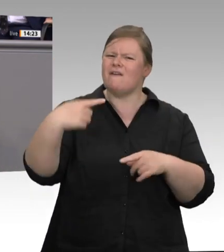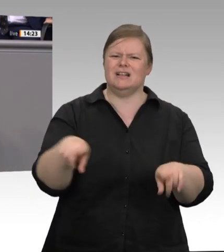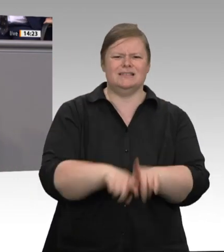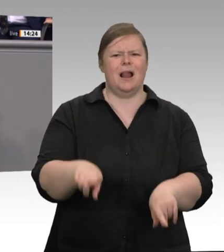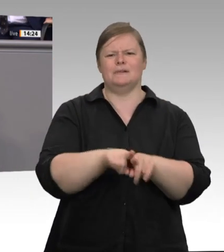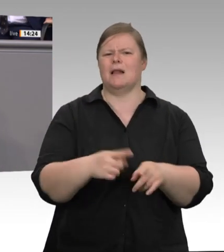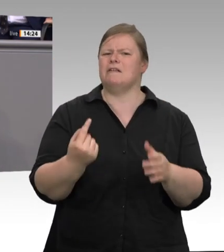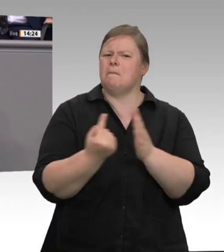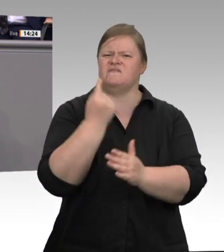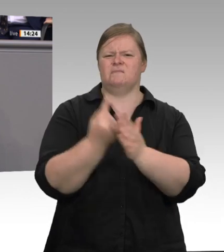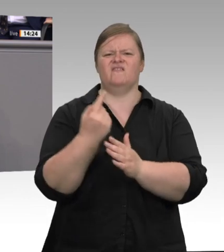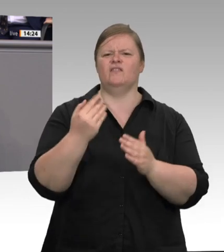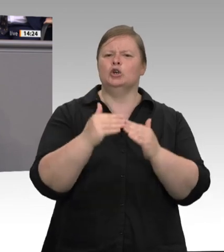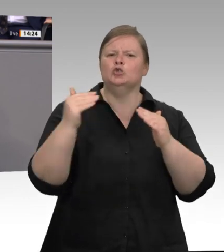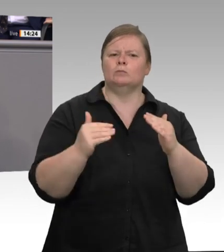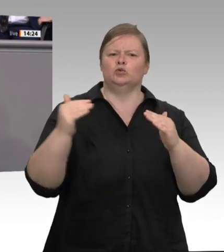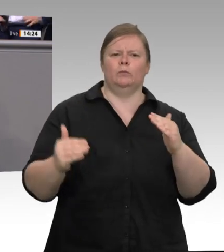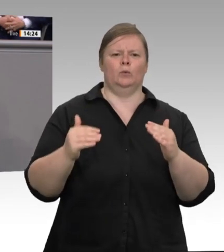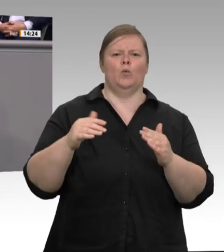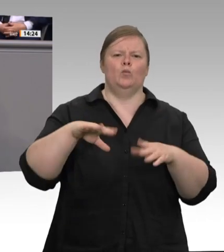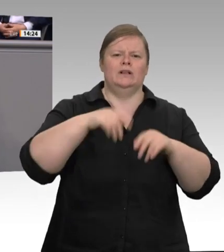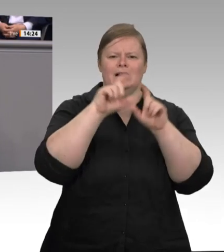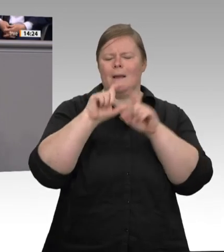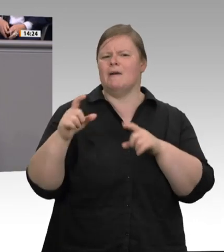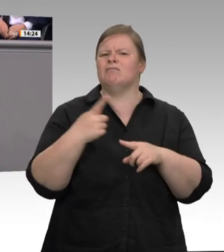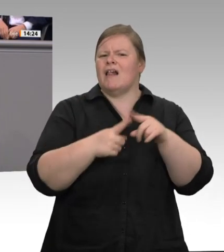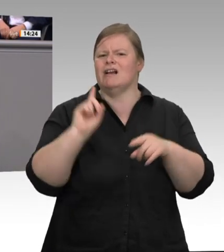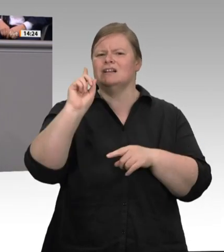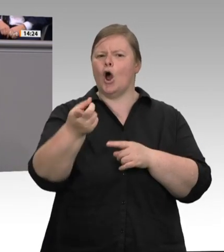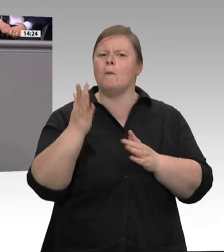Wahrheit dazu, dass die Behörden viel zu lange viel zu oft weggeschaut haben. Herr